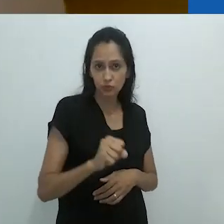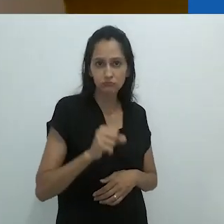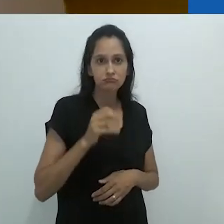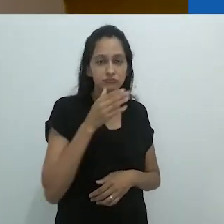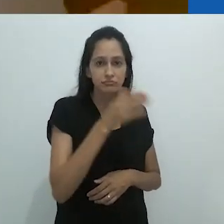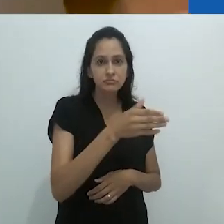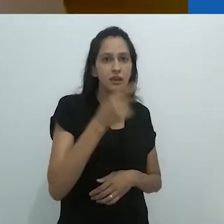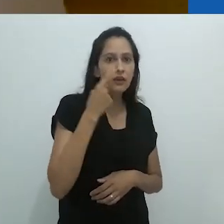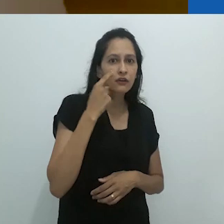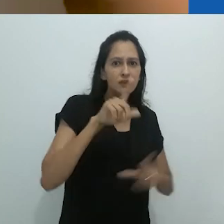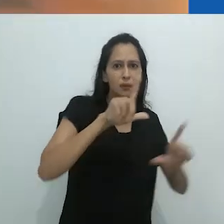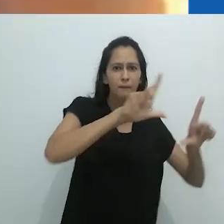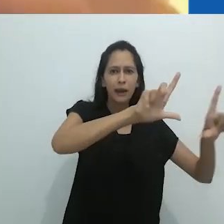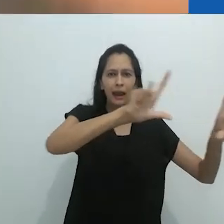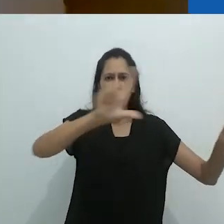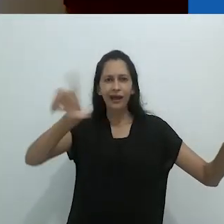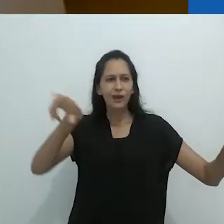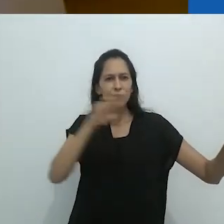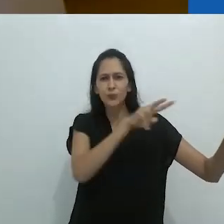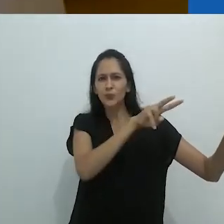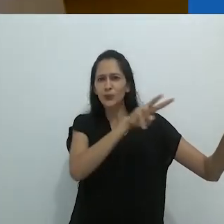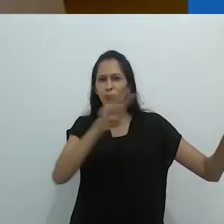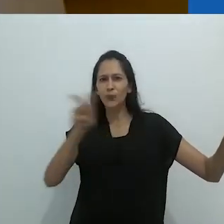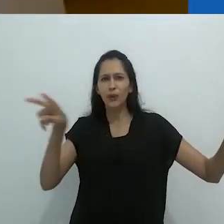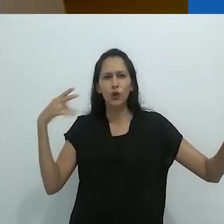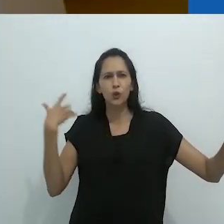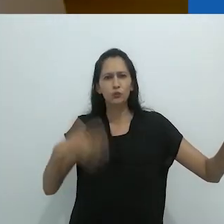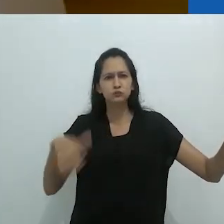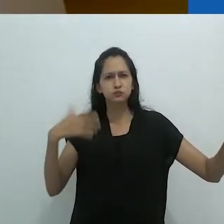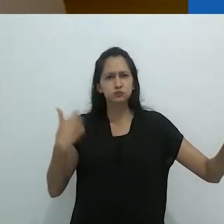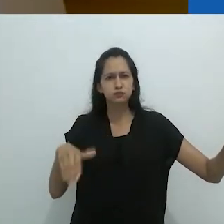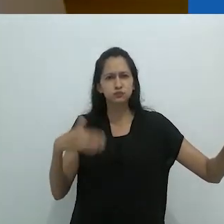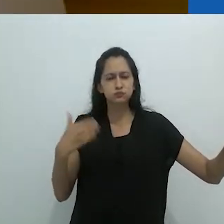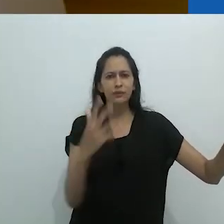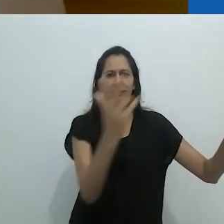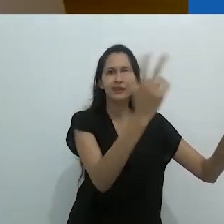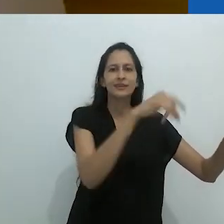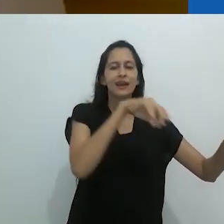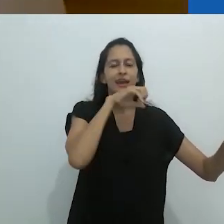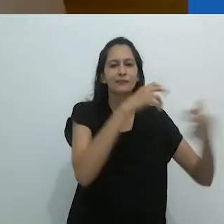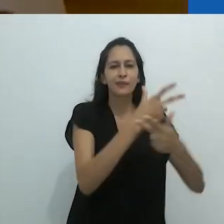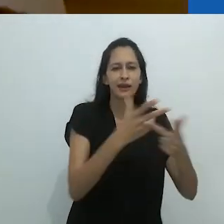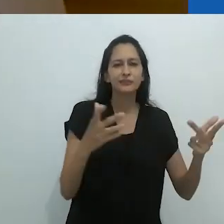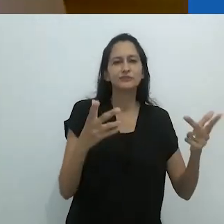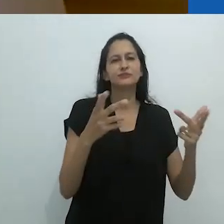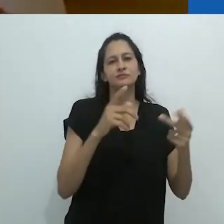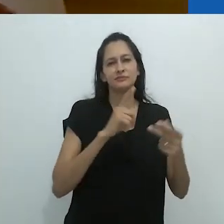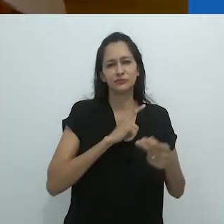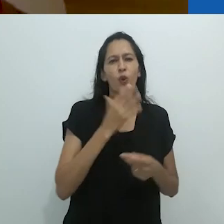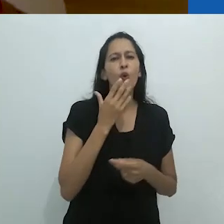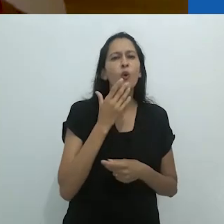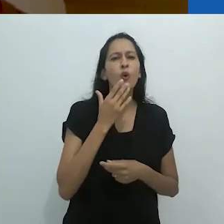entrando na sala, com esse quadro negro de parede a parede,